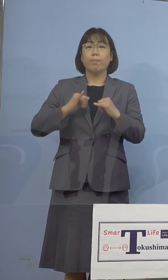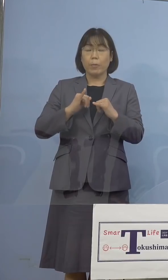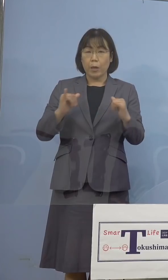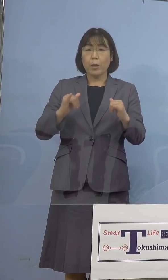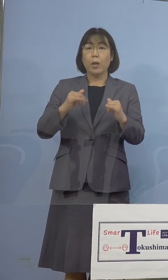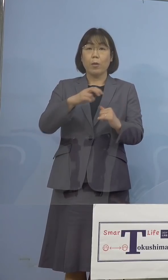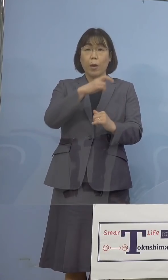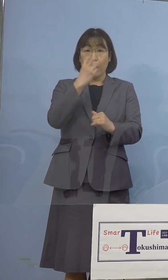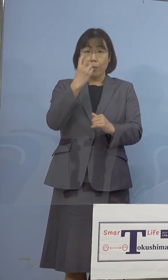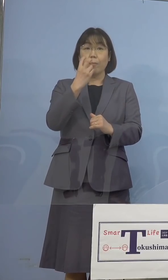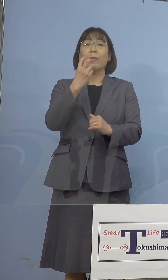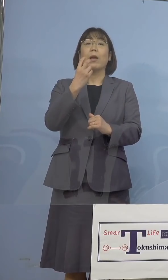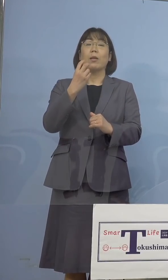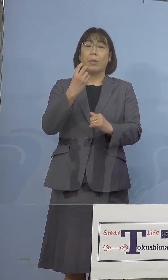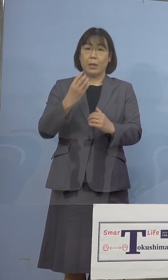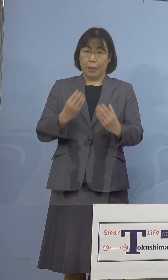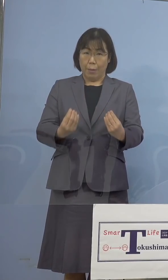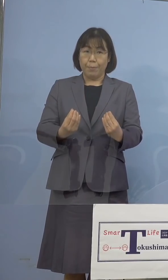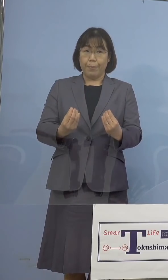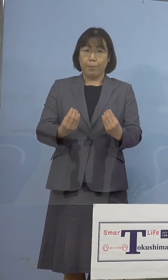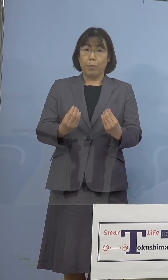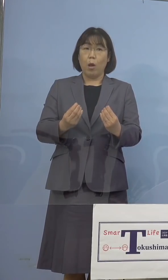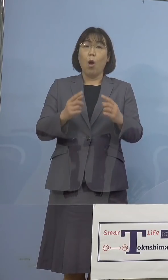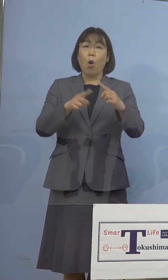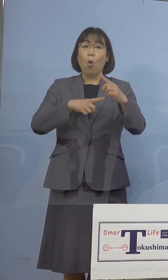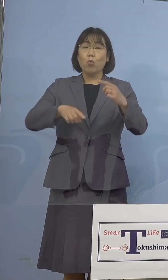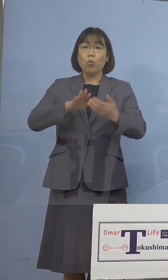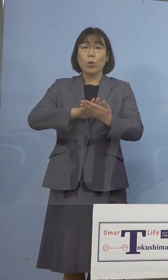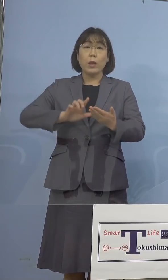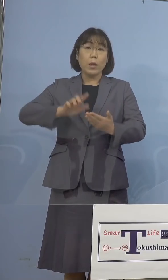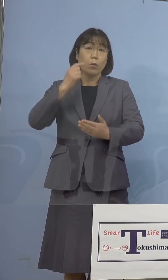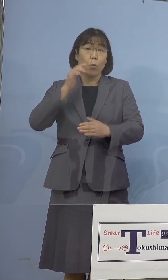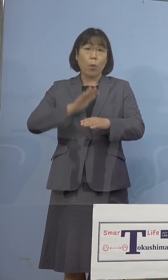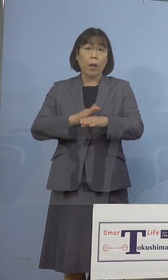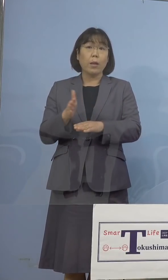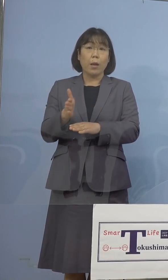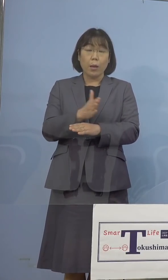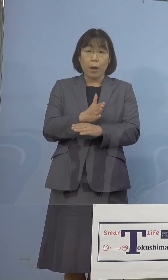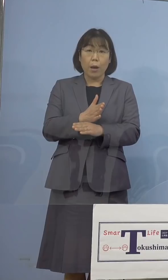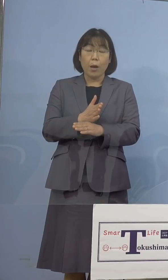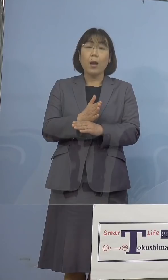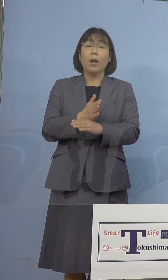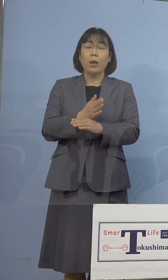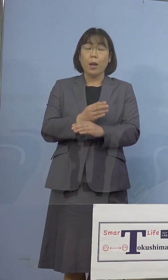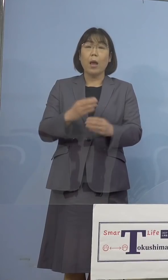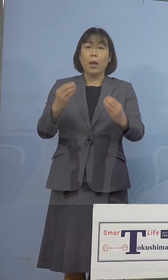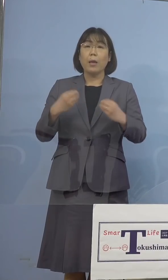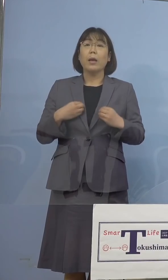確認されました 公衆衛生上の観点から、感染された方がお住まいの